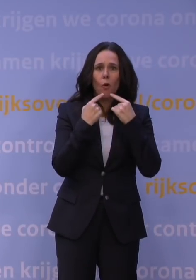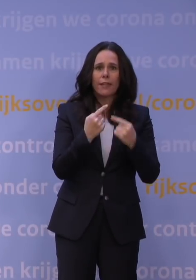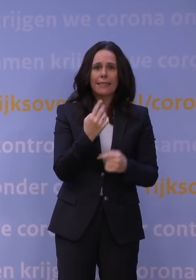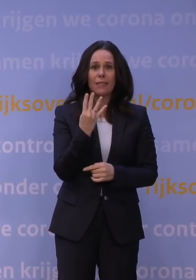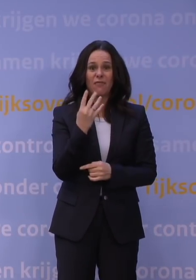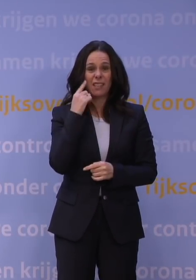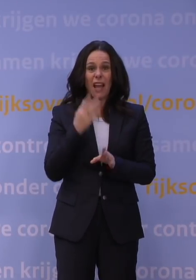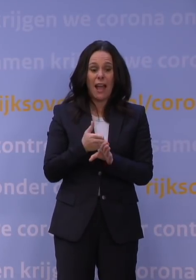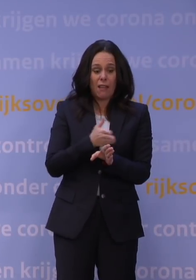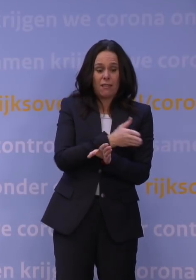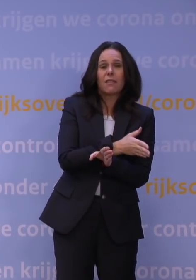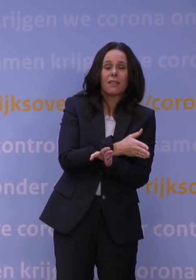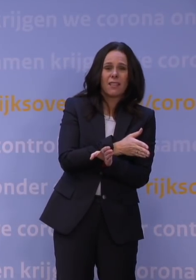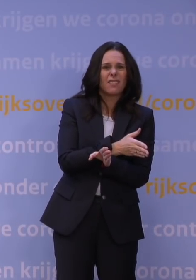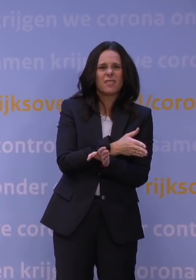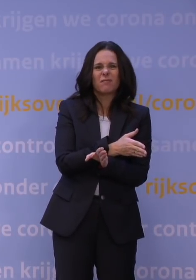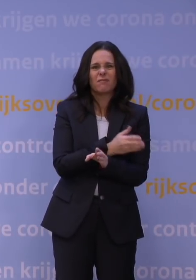dat belooft natuurlijk niet veel goeds.